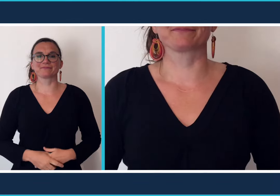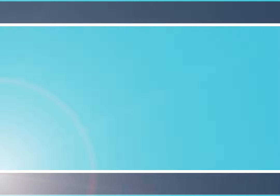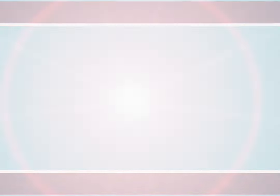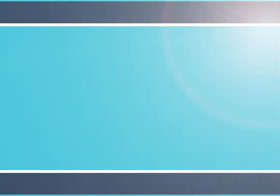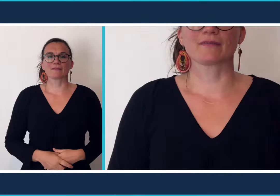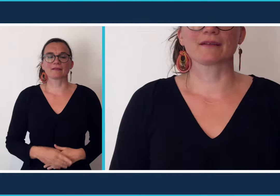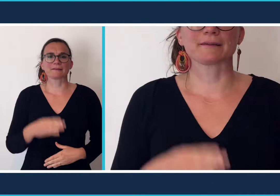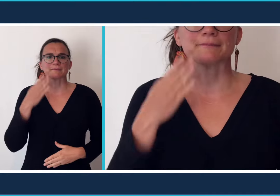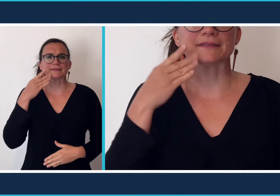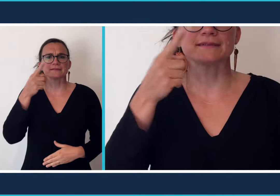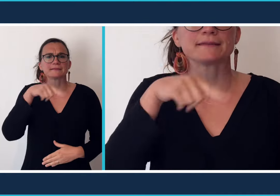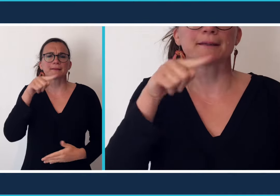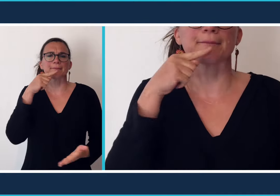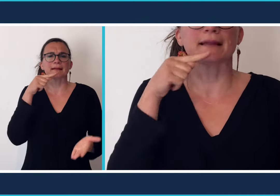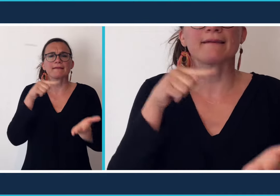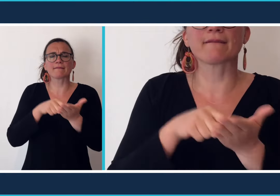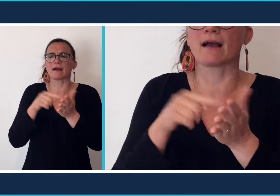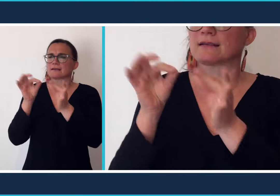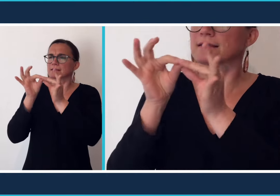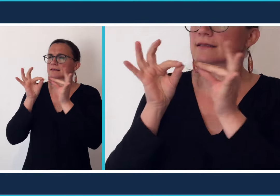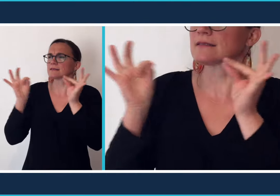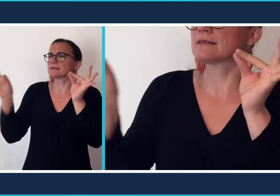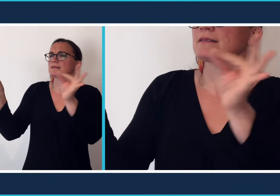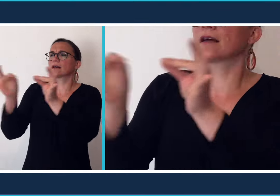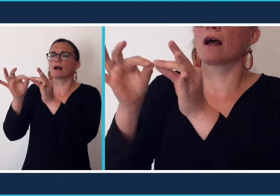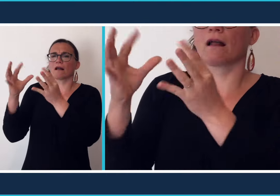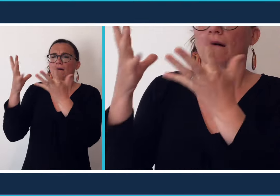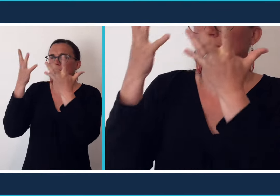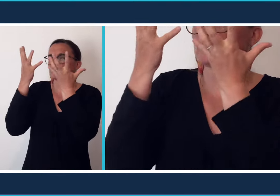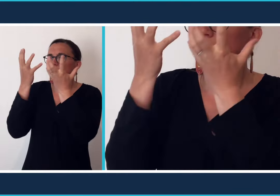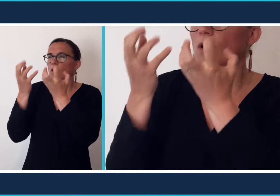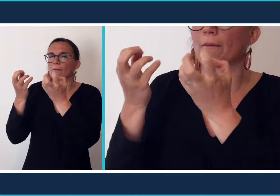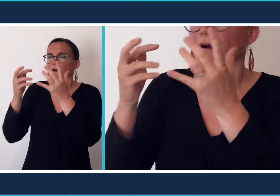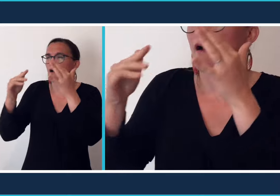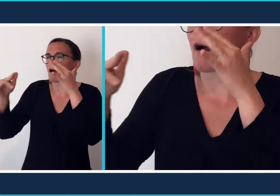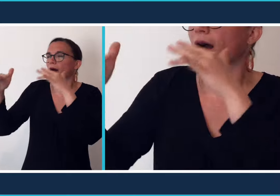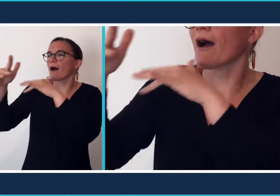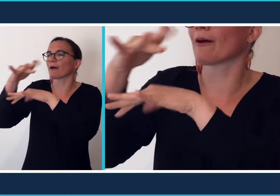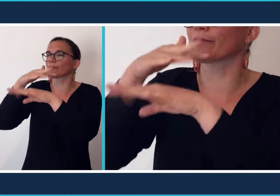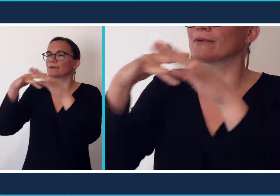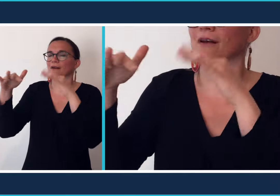Peut-être préférez-vous l'ambiance des salles obscures,